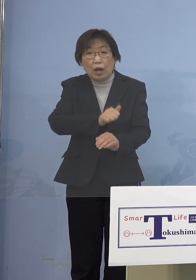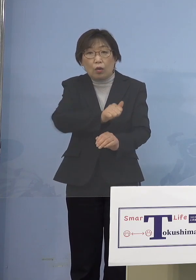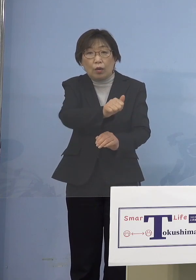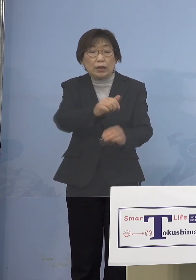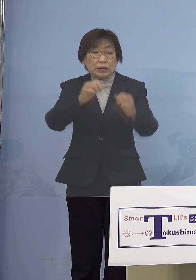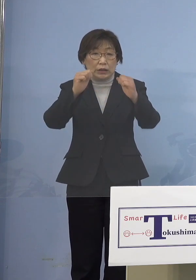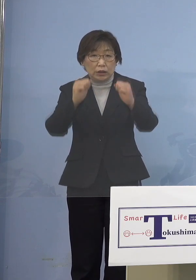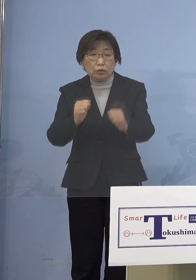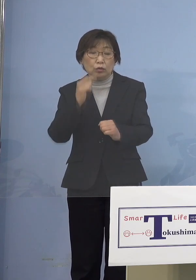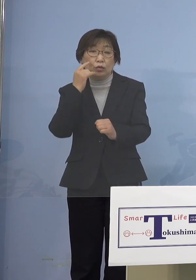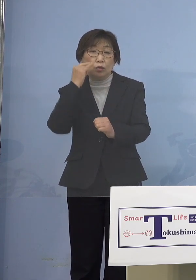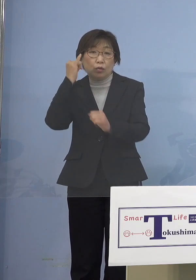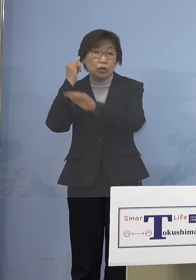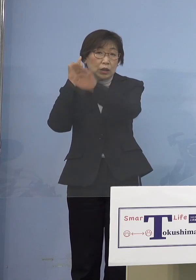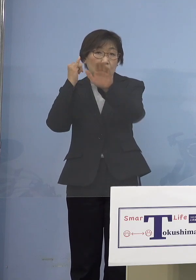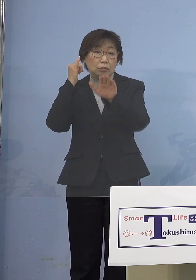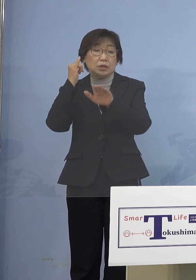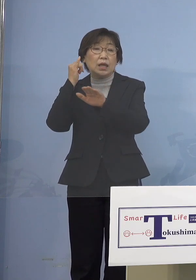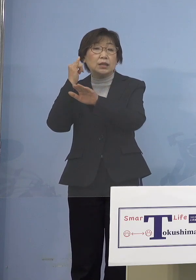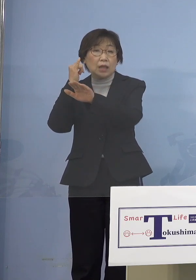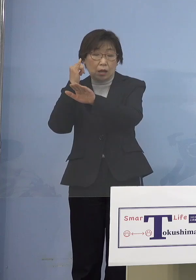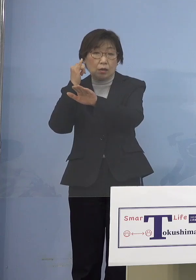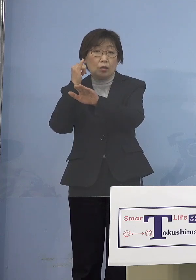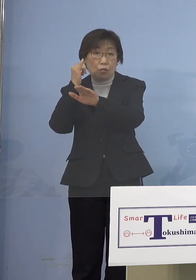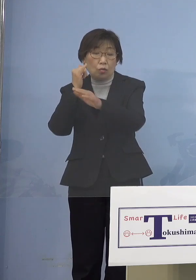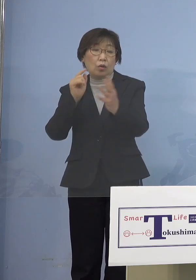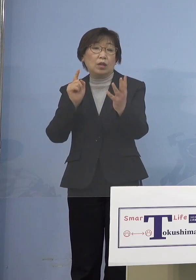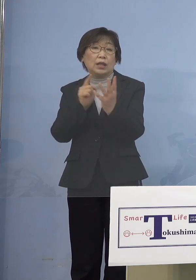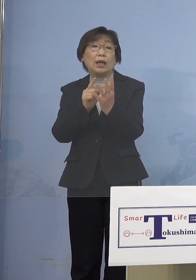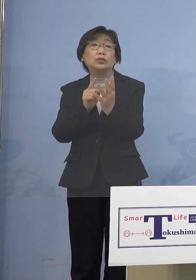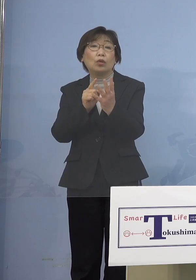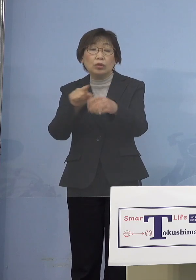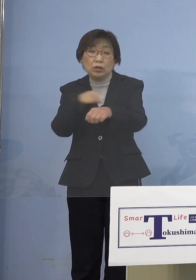皆さん方も対象として特例接種 これをやらせていただく